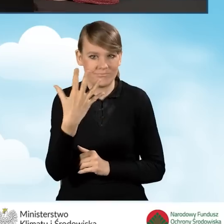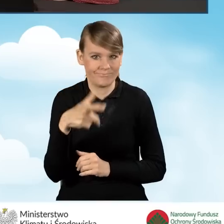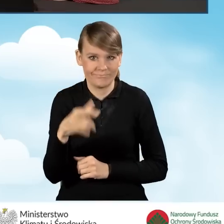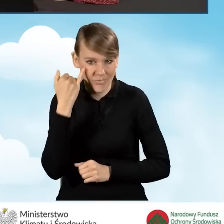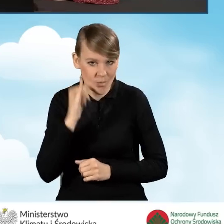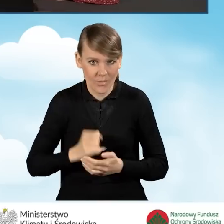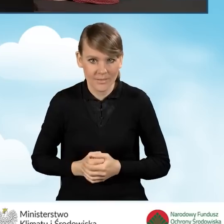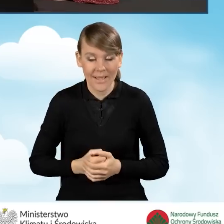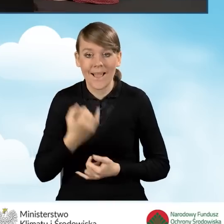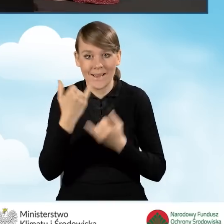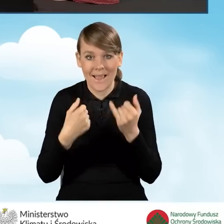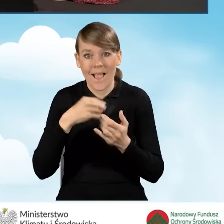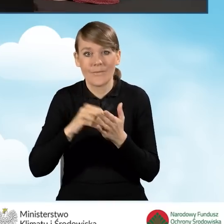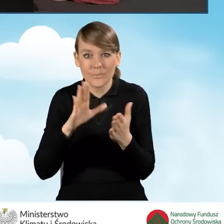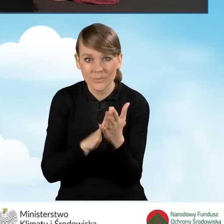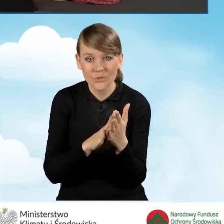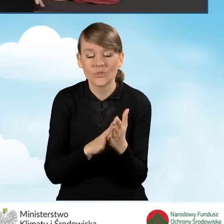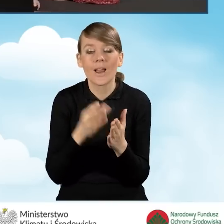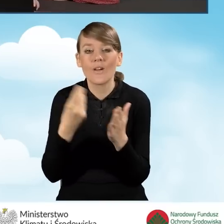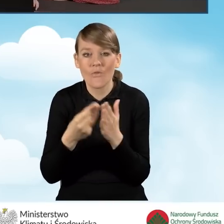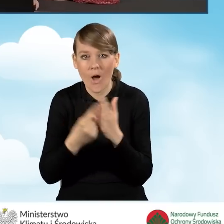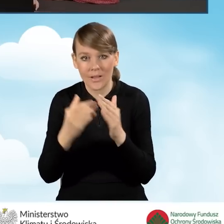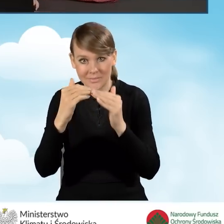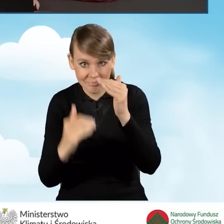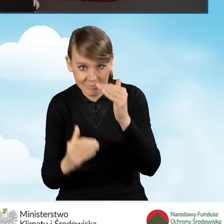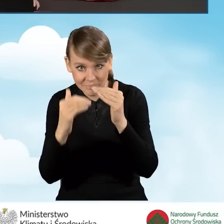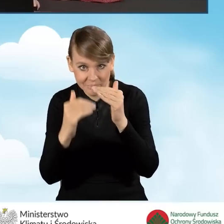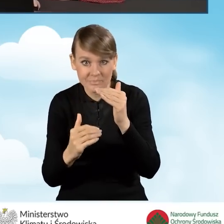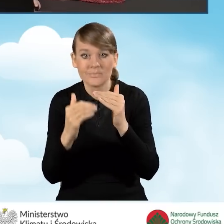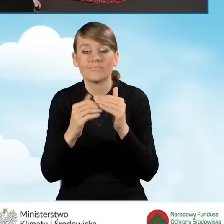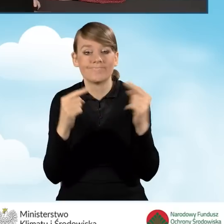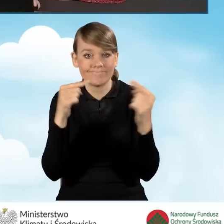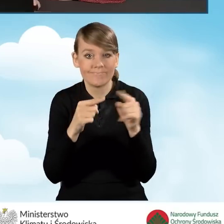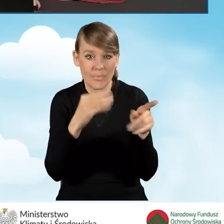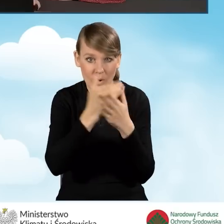Natomiast jeżeli wpiszemy wartość zgodną z programem, wniosek tę wartość przyjmie.